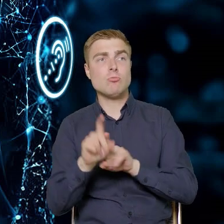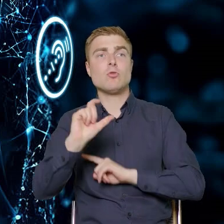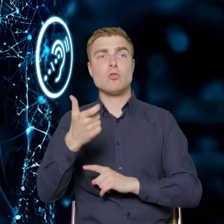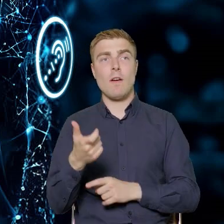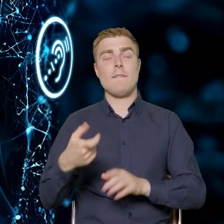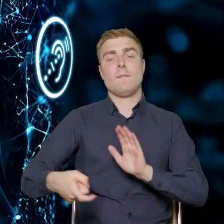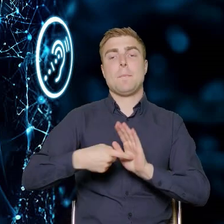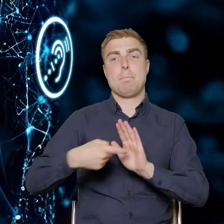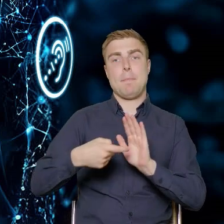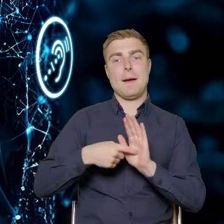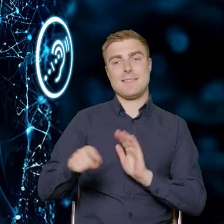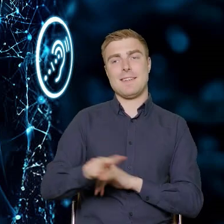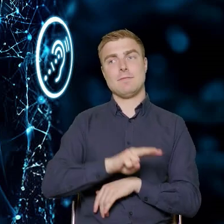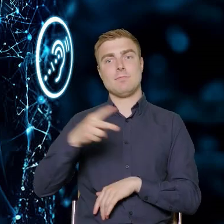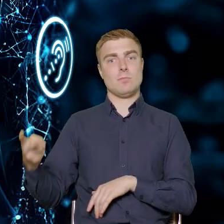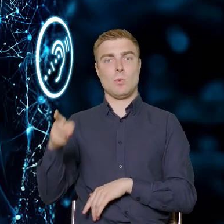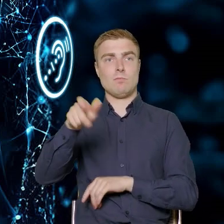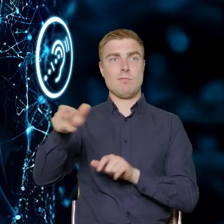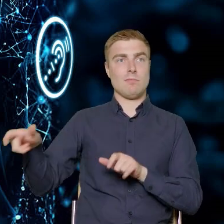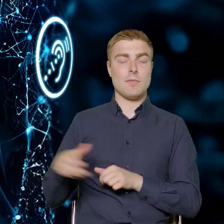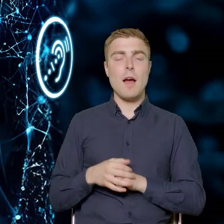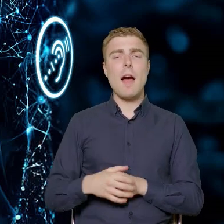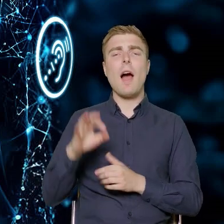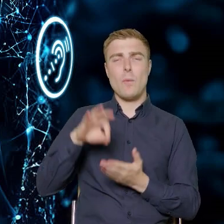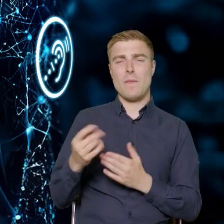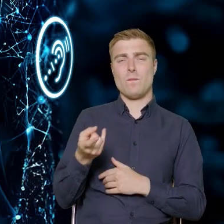Tutaj podczas panelu akurat te stwierdzenia już padały.